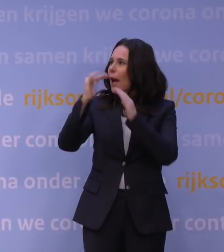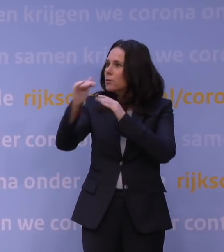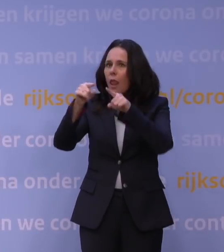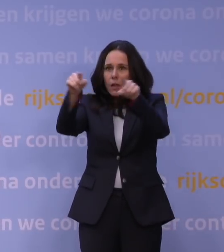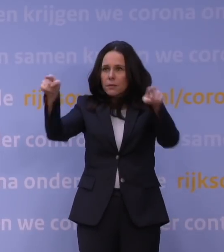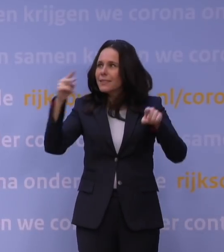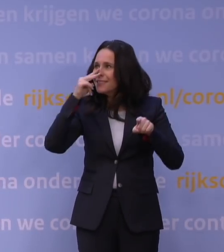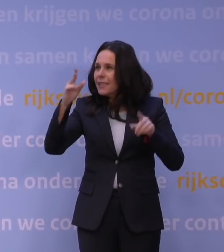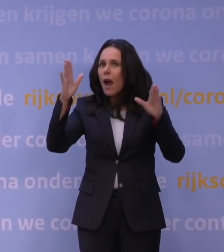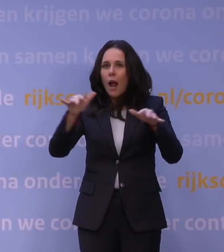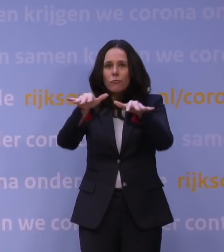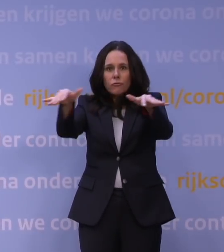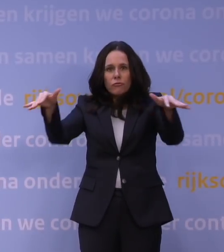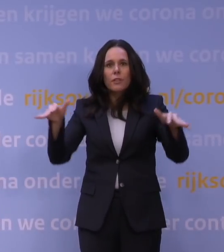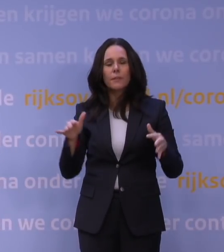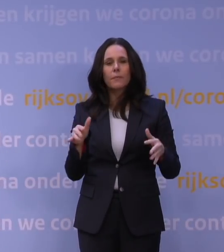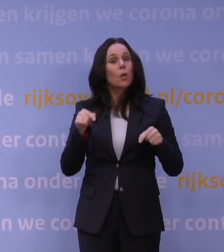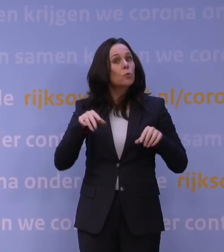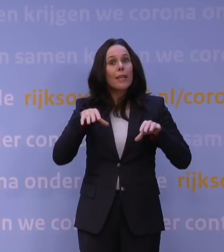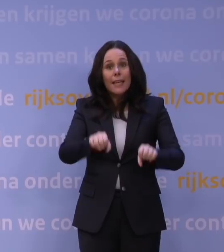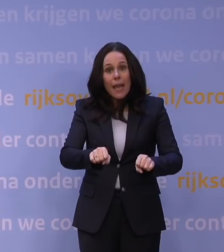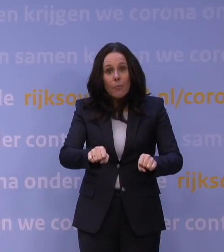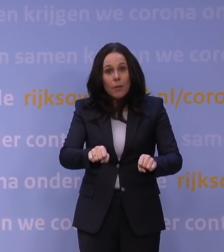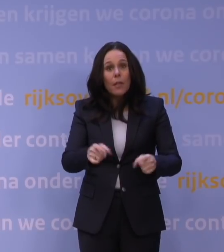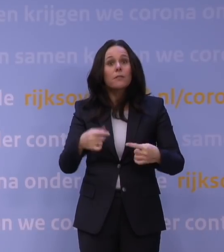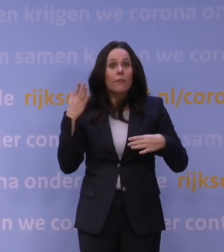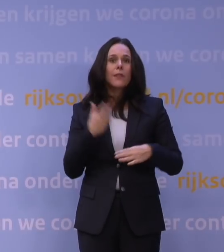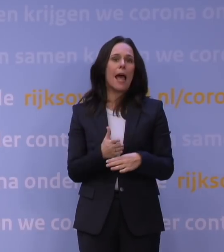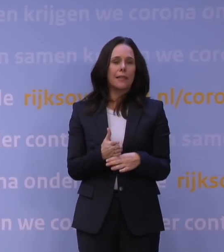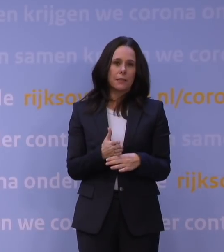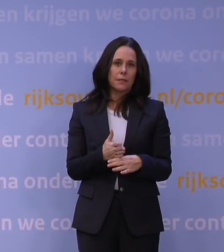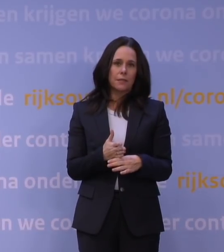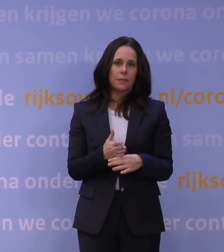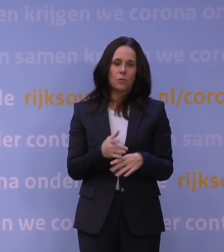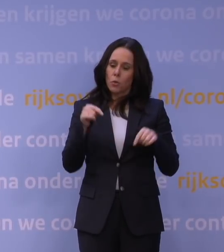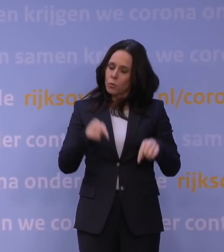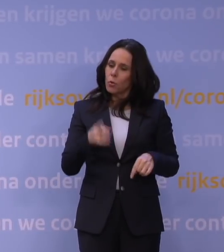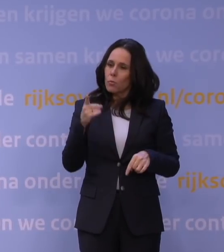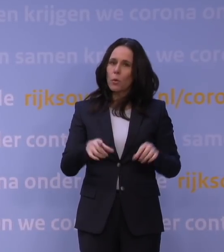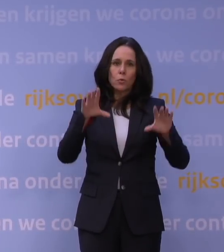En als je nu niet zou ingrijpen, dan ben je wel te laat. En dus moet je dat nu doen, waarbij je nog niet alles weet.